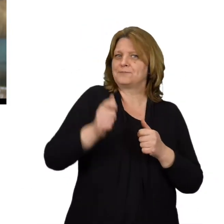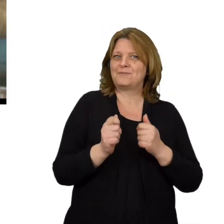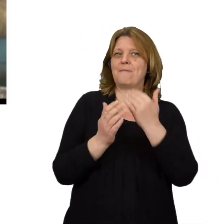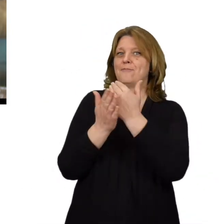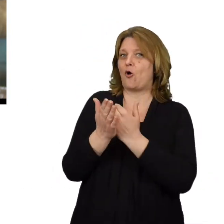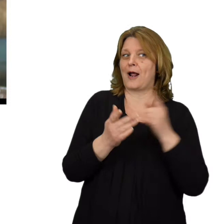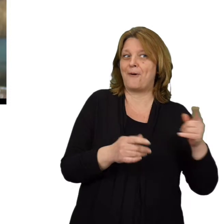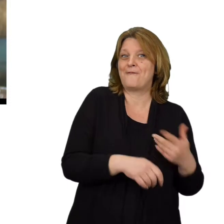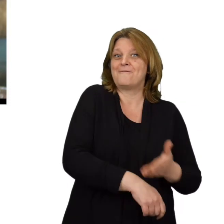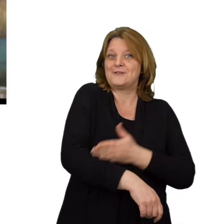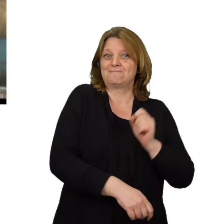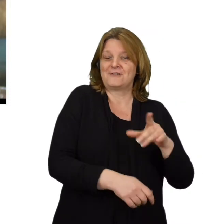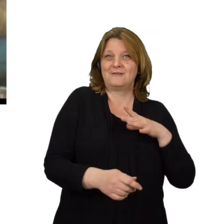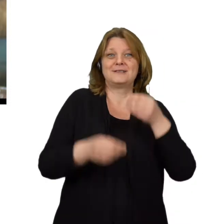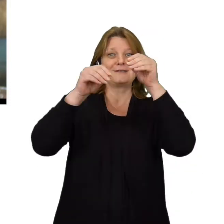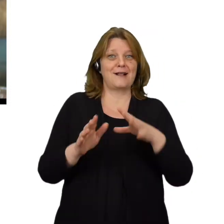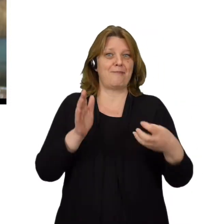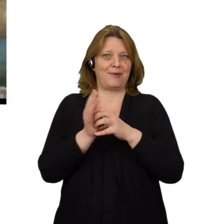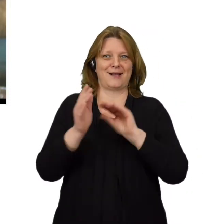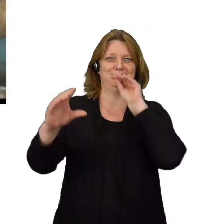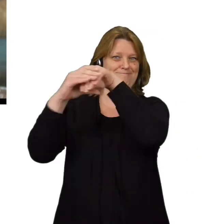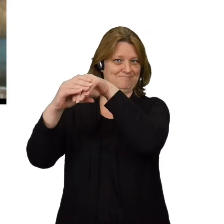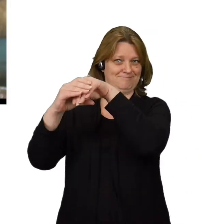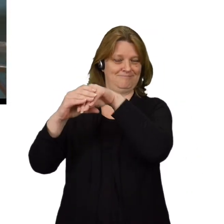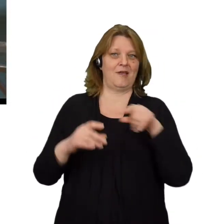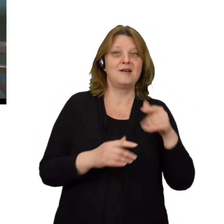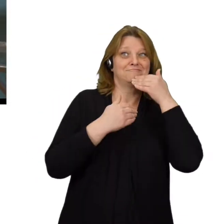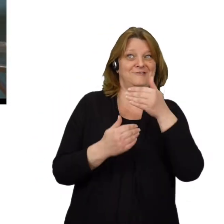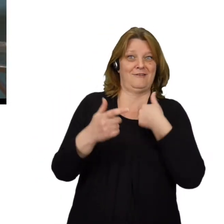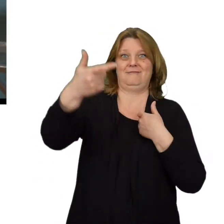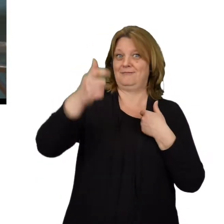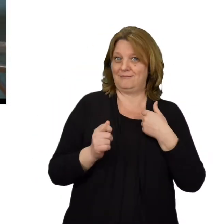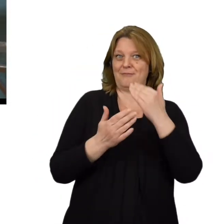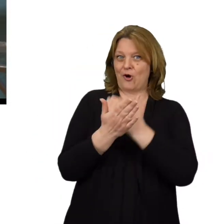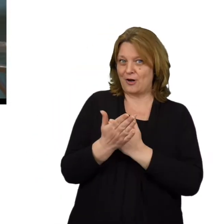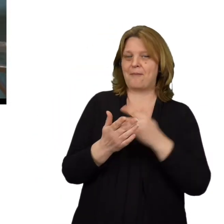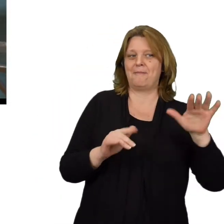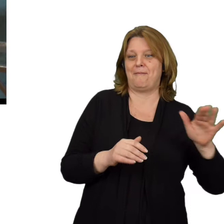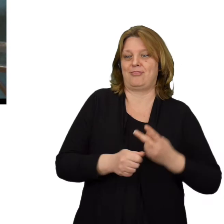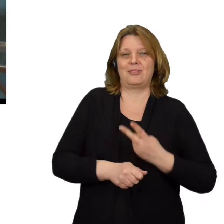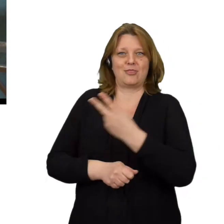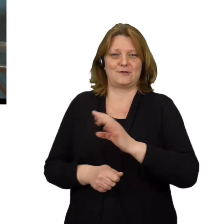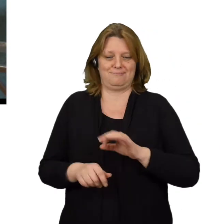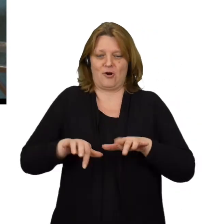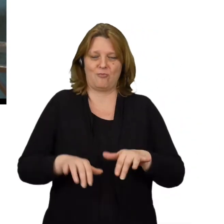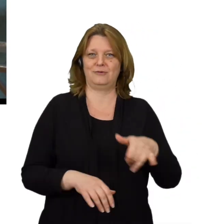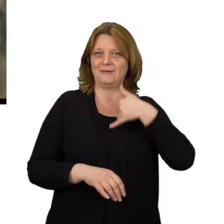który wcześniej umieścił w ogólnodostępnym sklepie z aplikacjami. Dzięki niemu może zyskać zdalny dostęp do naszych urządzeń.